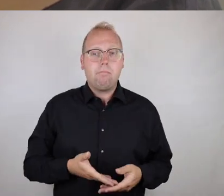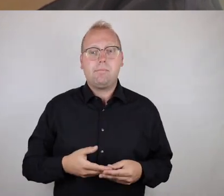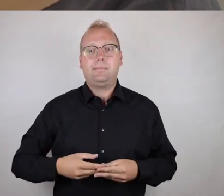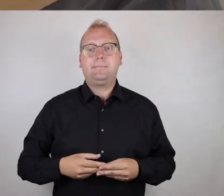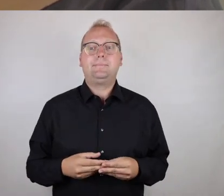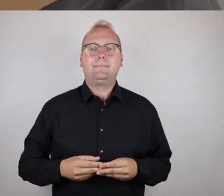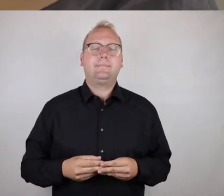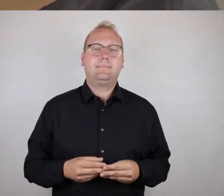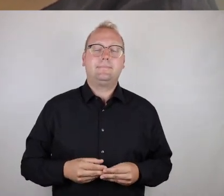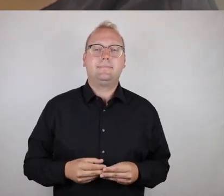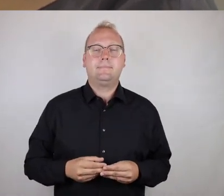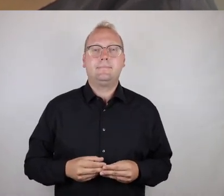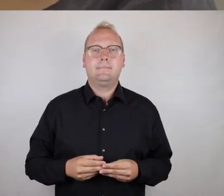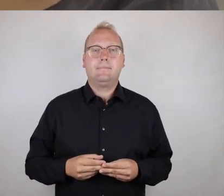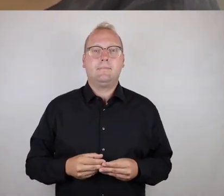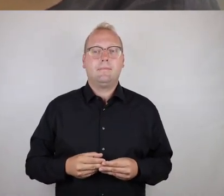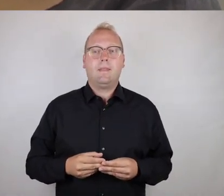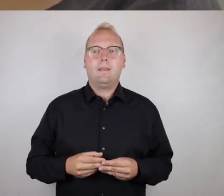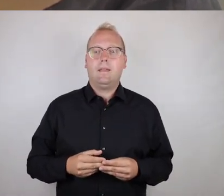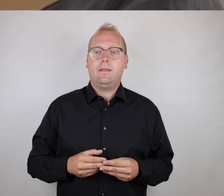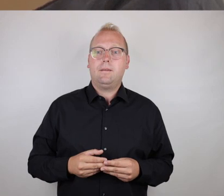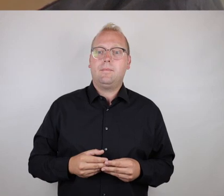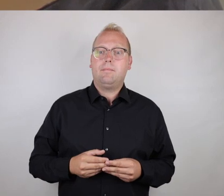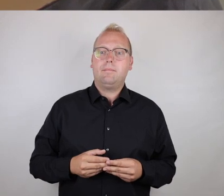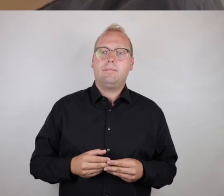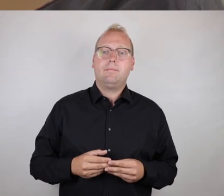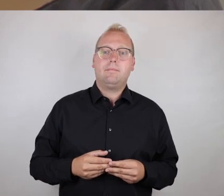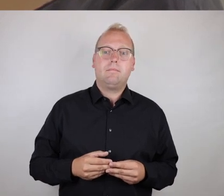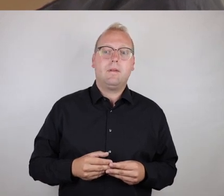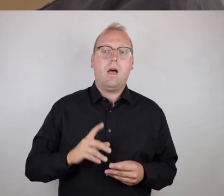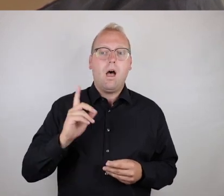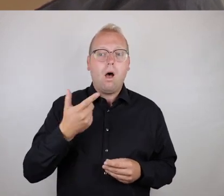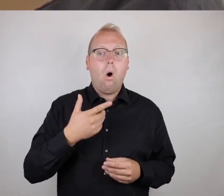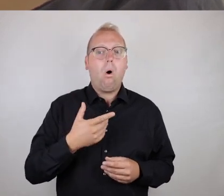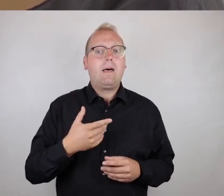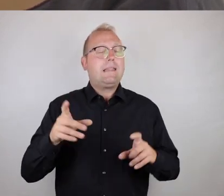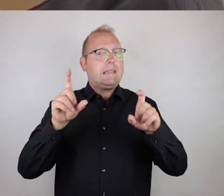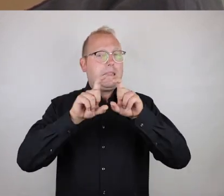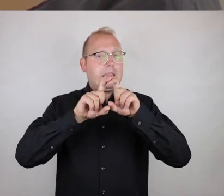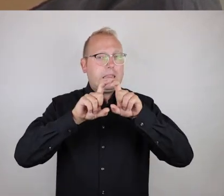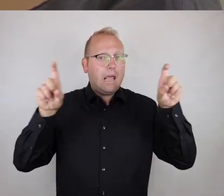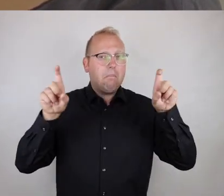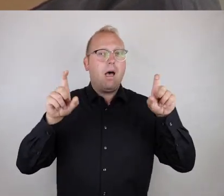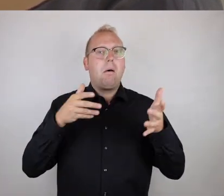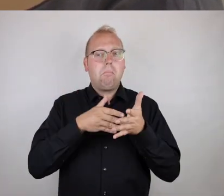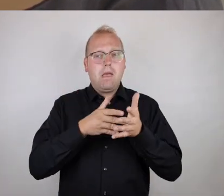Was wir aber damit auch sagen können, dass Barrierefreiheit/-armheit,